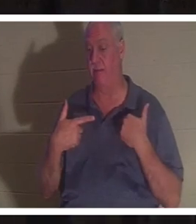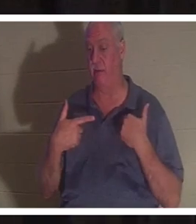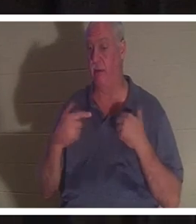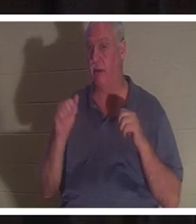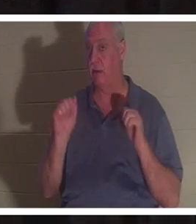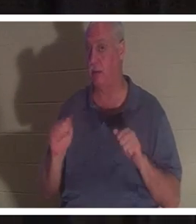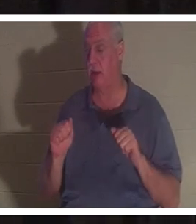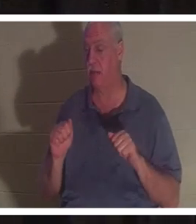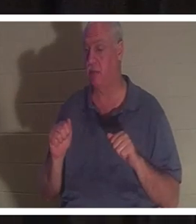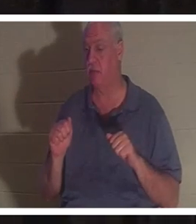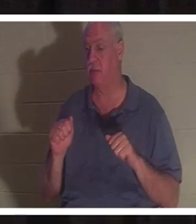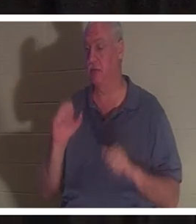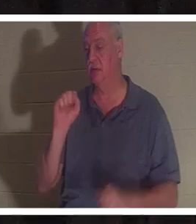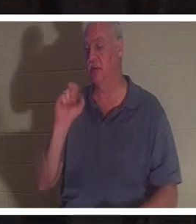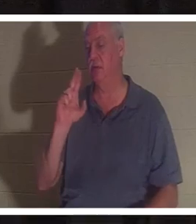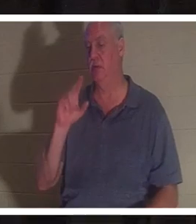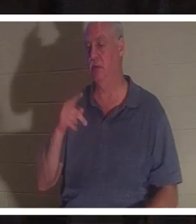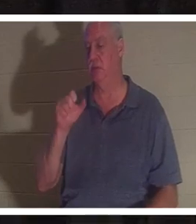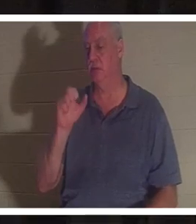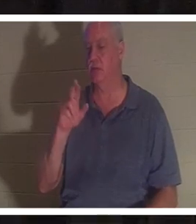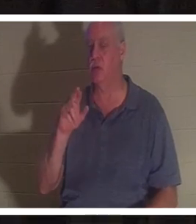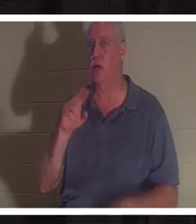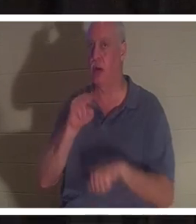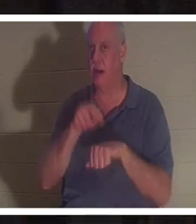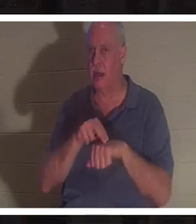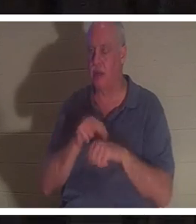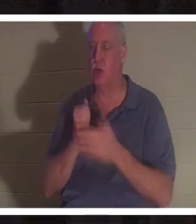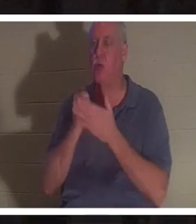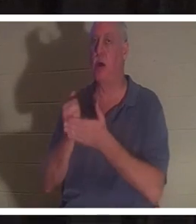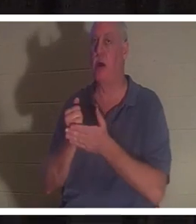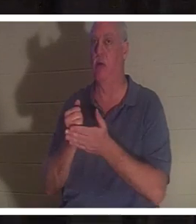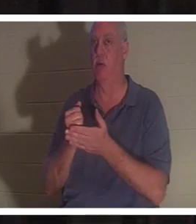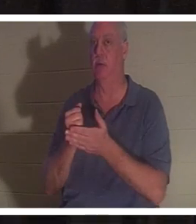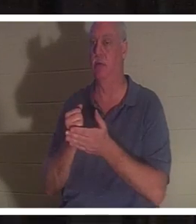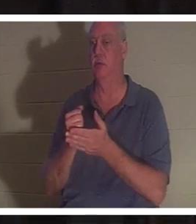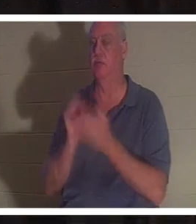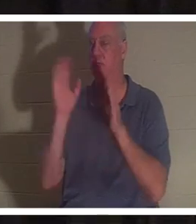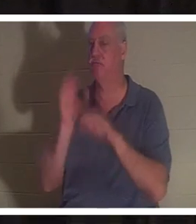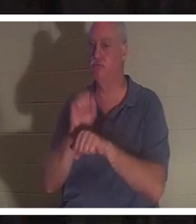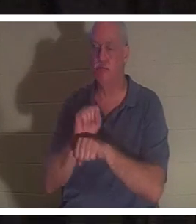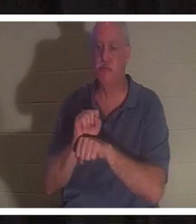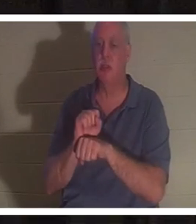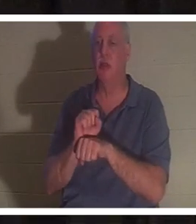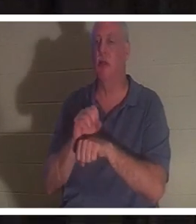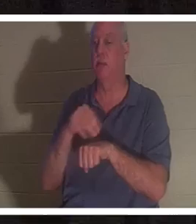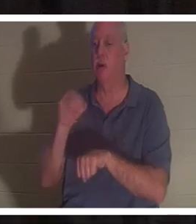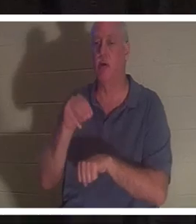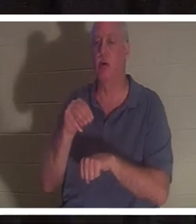сверхъестественная помощь в избавлении вас от несчастного случая или какой-либо ситуации, которая или